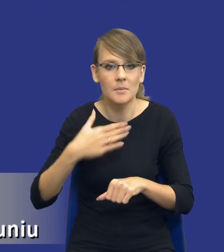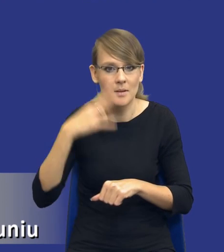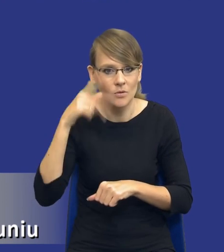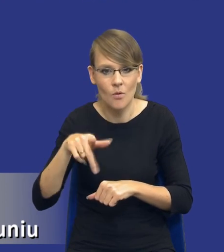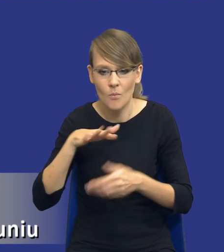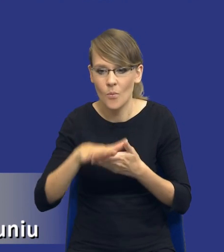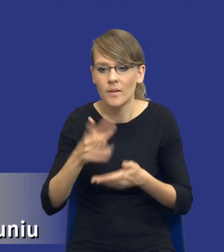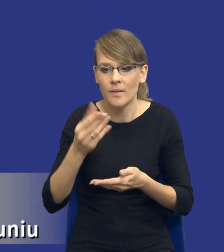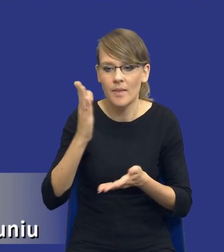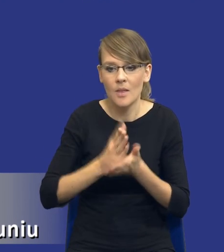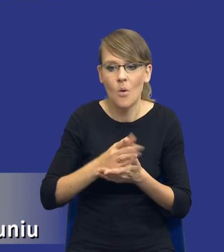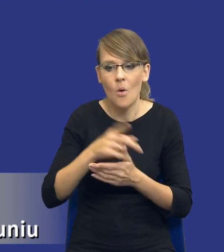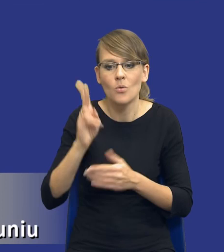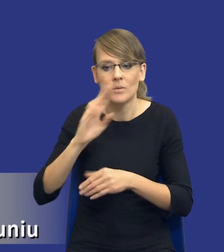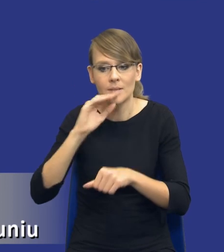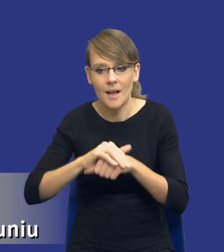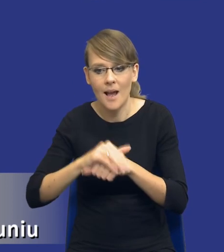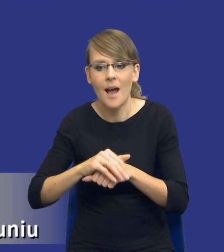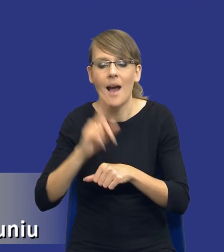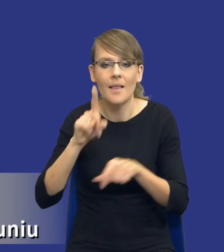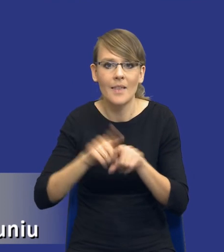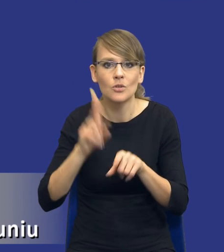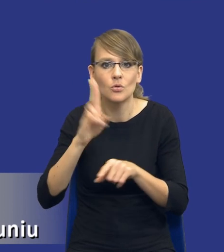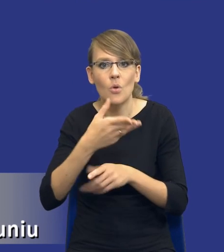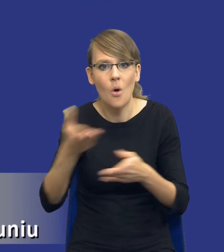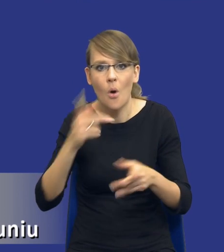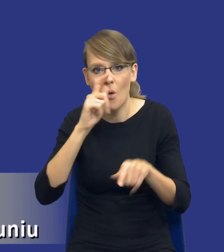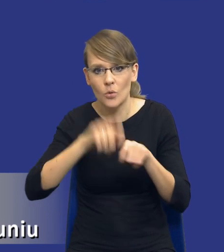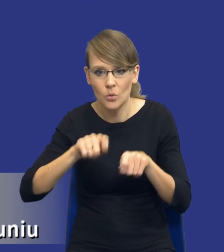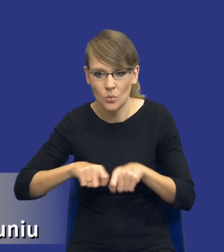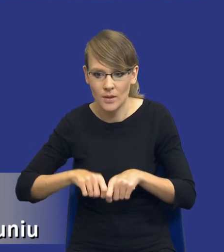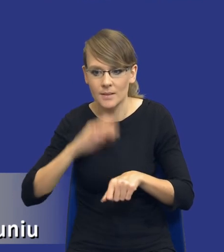kontrolujących zamówienia publiczne. Jeżeli weźmiemy pod uwagę zasadę efektywności, to